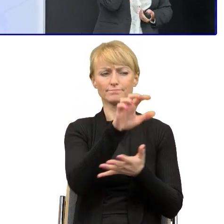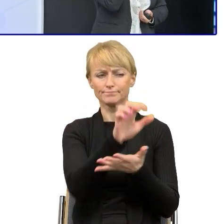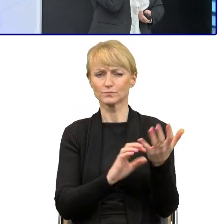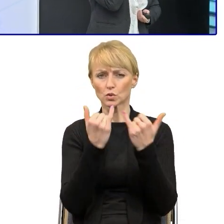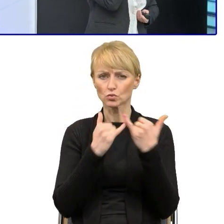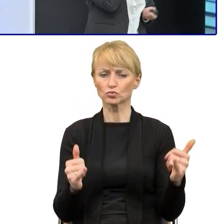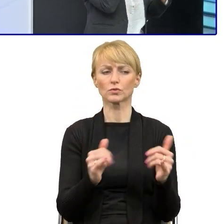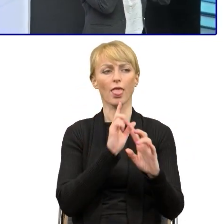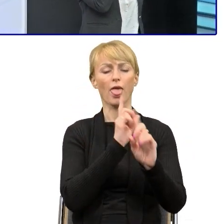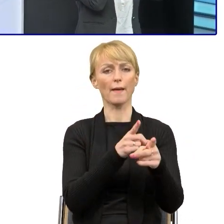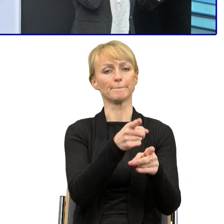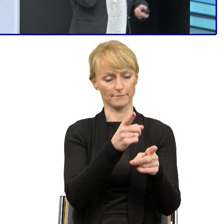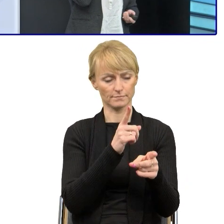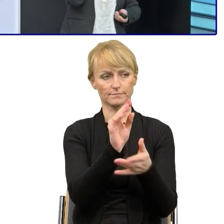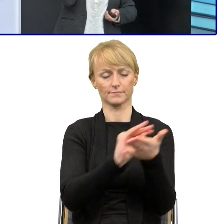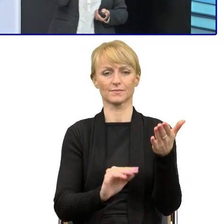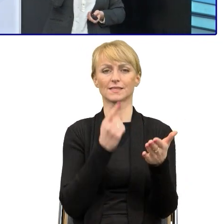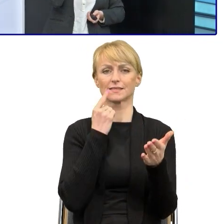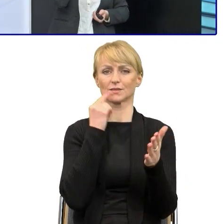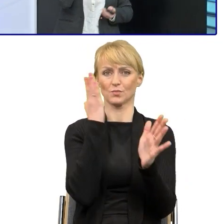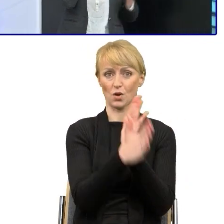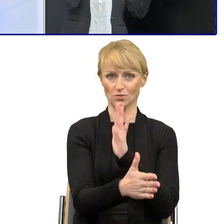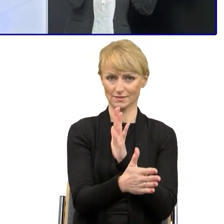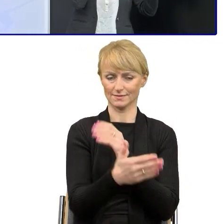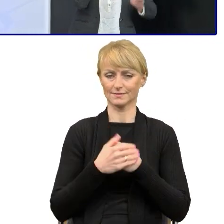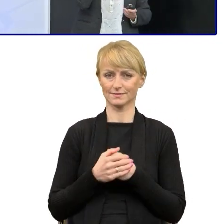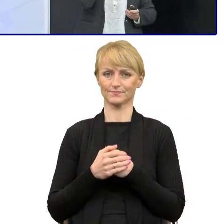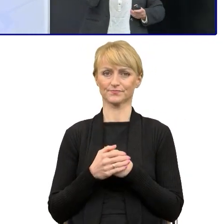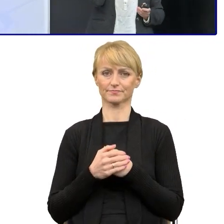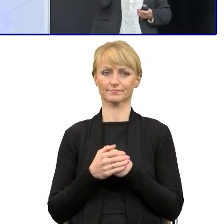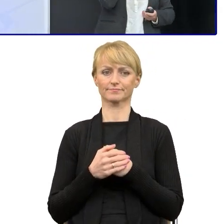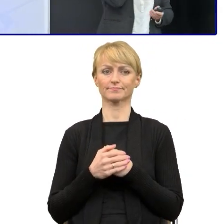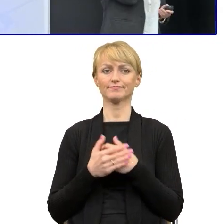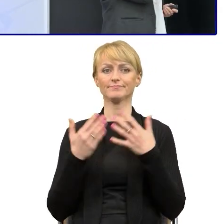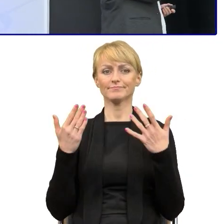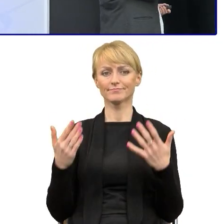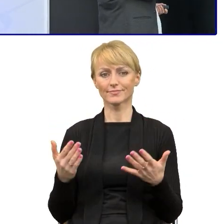Więc miałam zielone światło. Do prawników wrócę, bo tutaj trochę trudniejsze było zadanie.